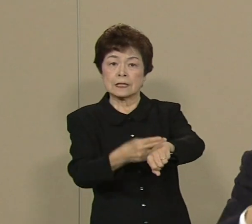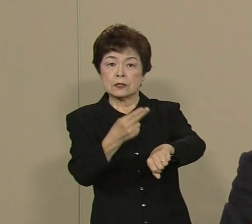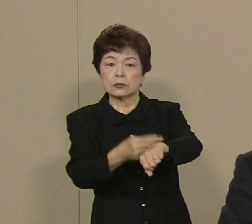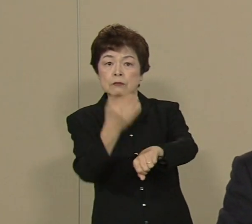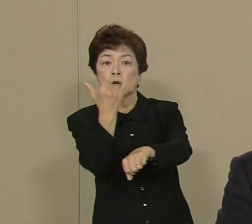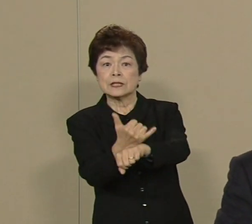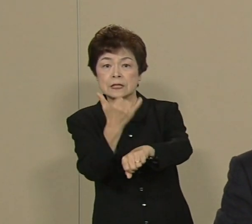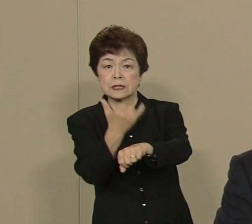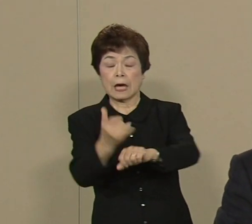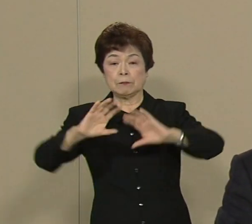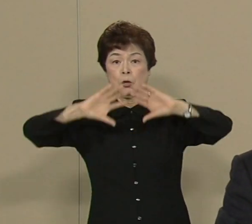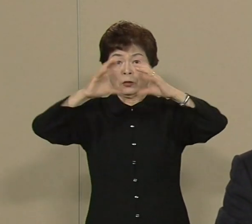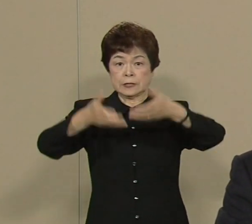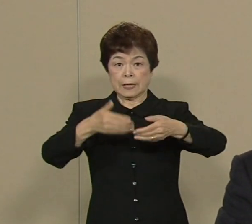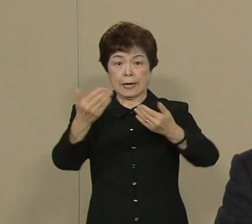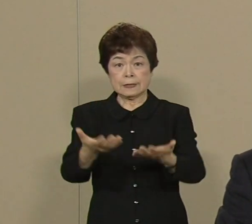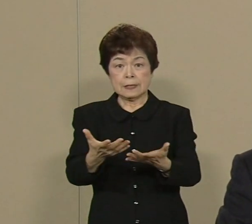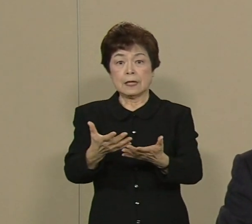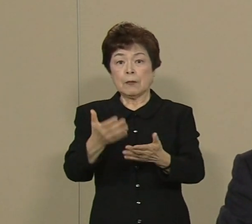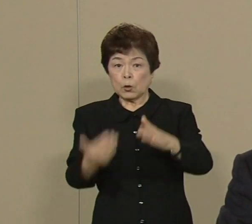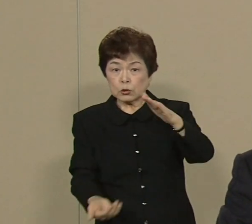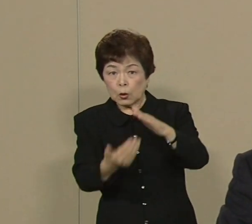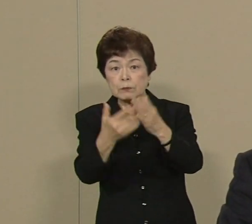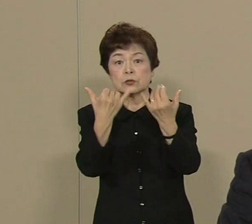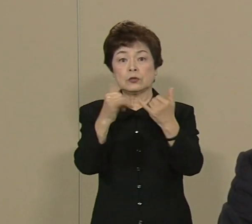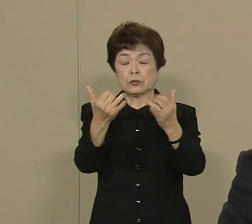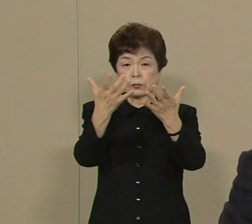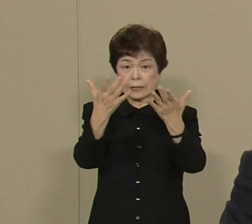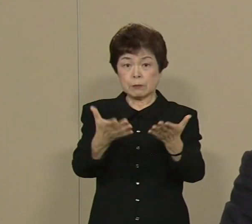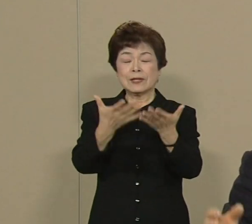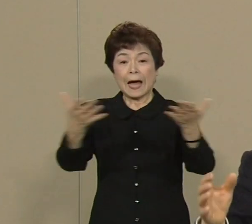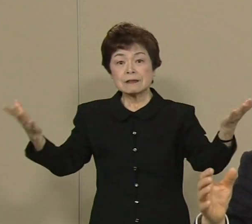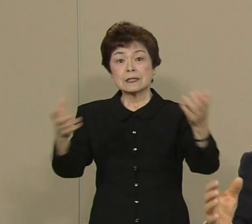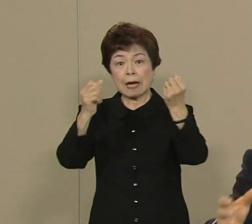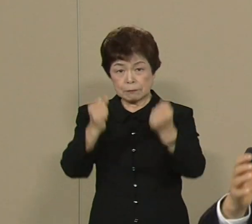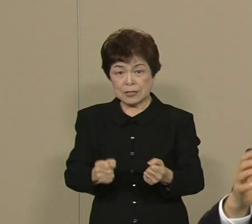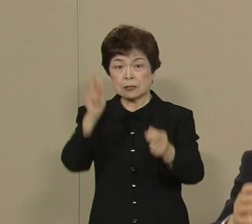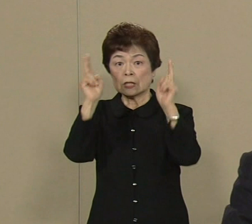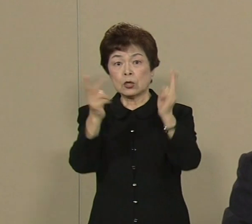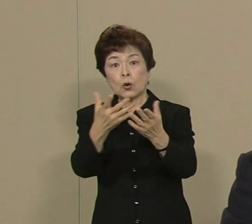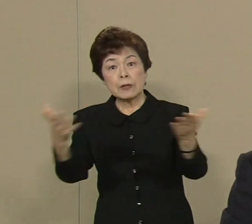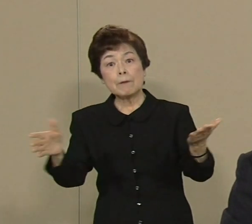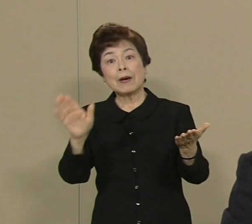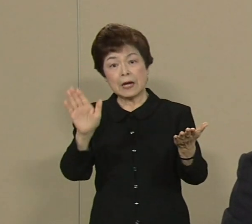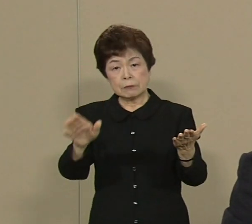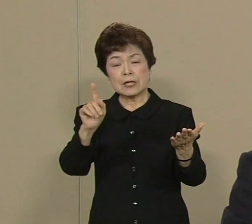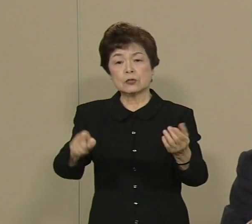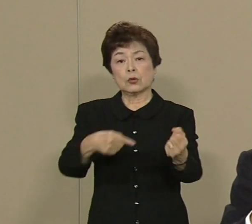こういう企業が たくさんあるんですね その力を最大限に 発揮できるように